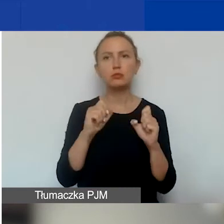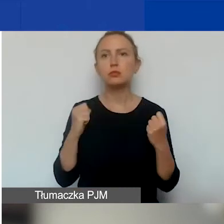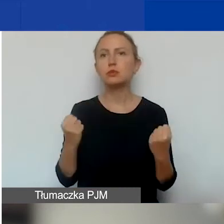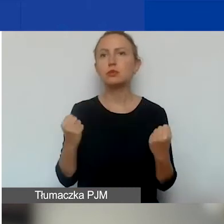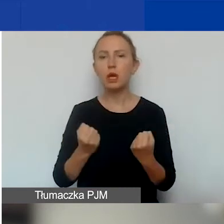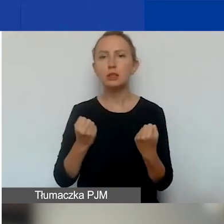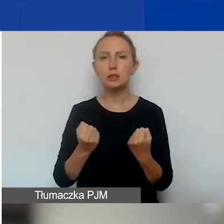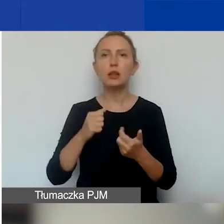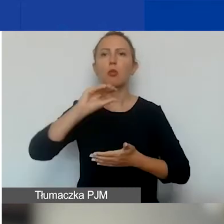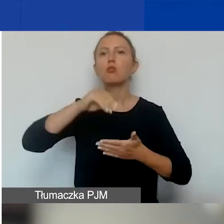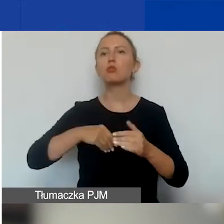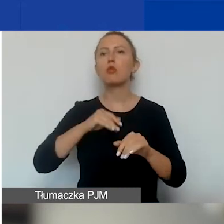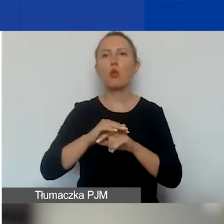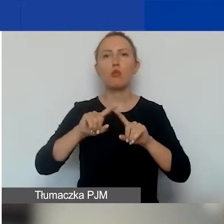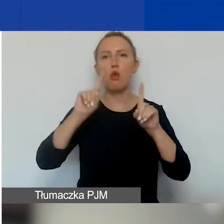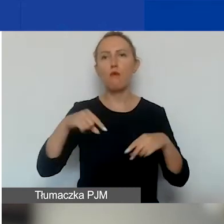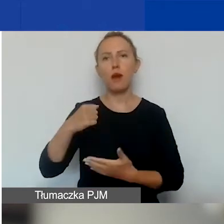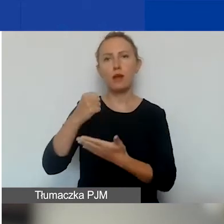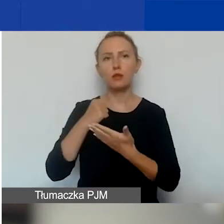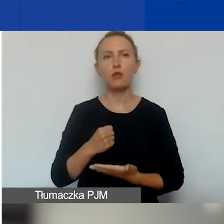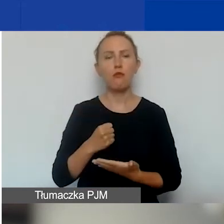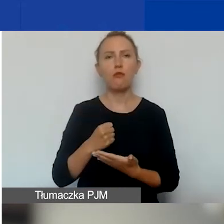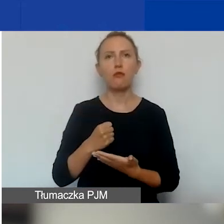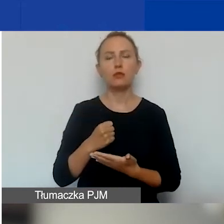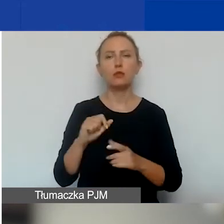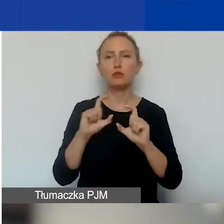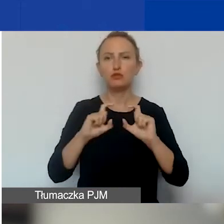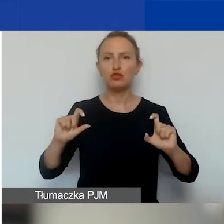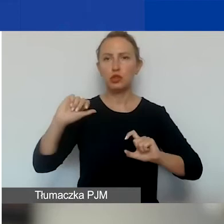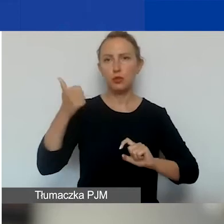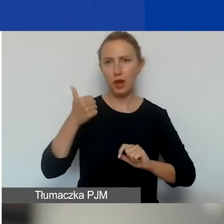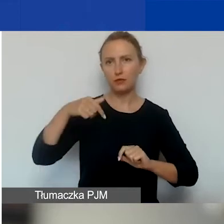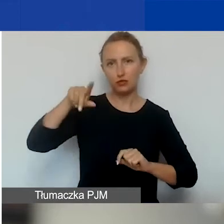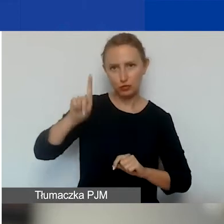i podpisujemy umowę grantową już w trakcie pierwszego miesiąca.